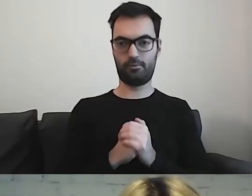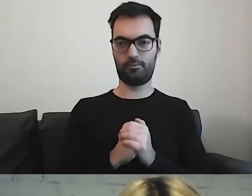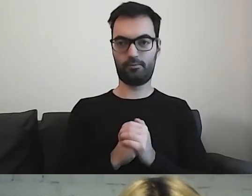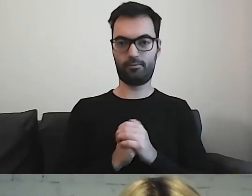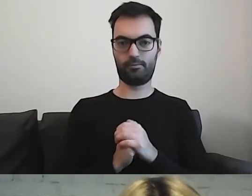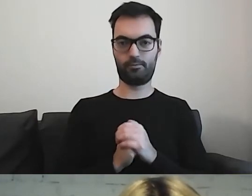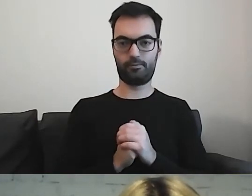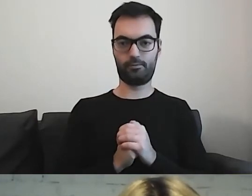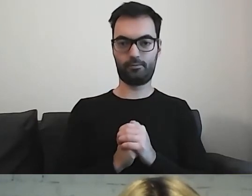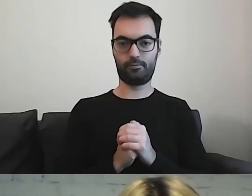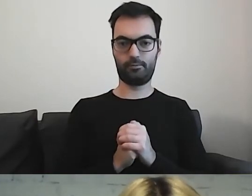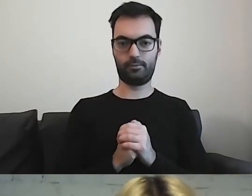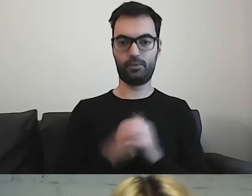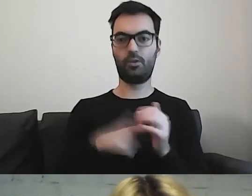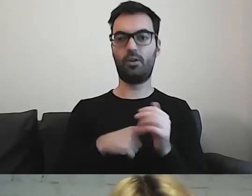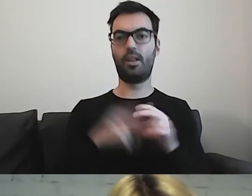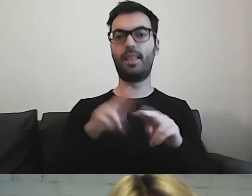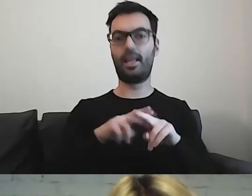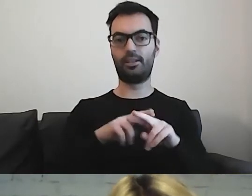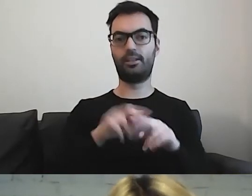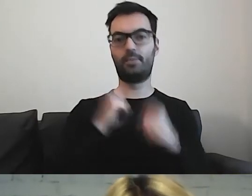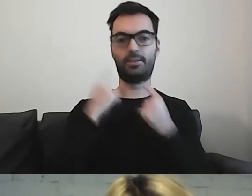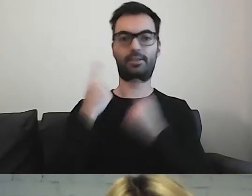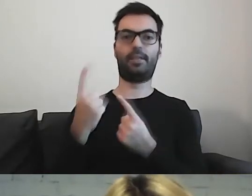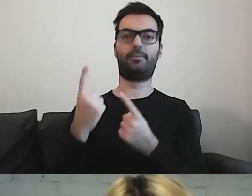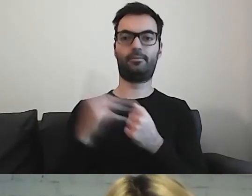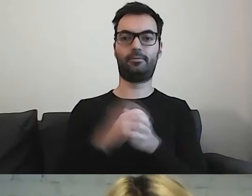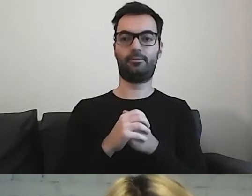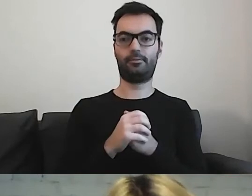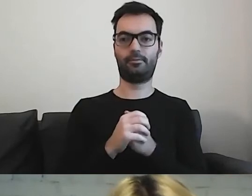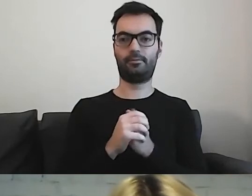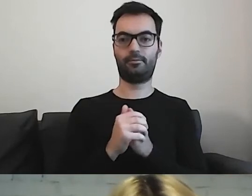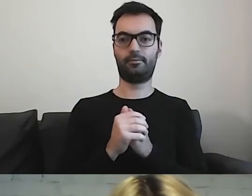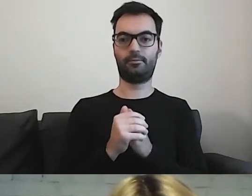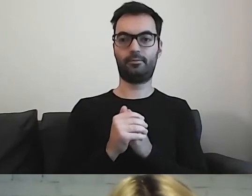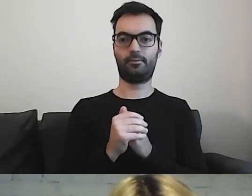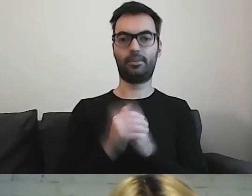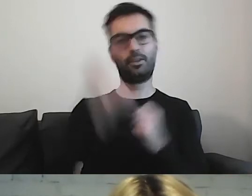To będzie narzędzie do samodzielnego... Posłużę się przykładem kultury.